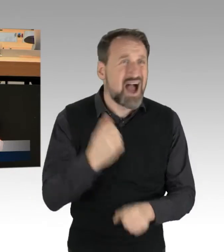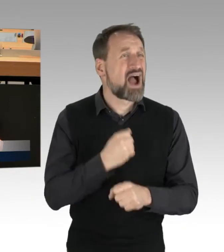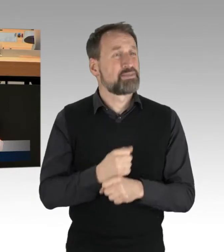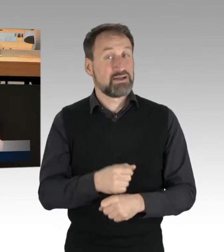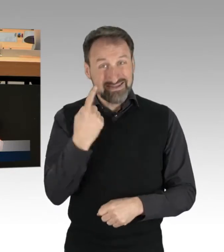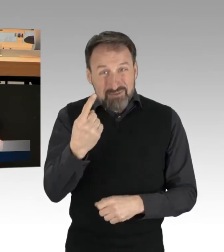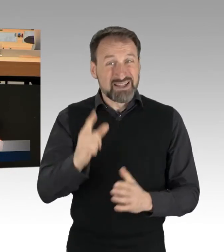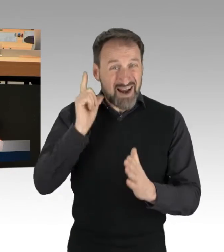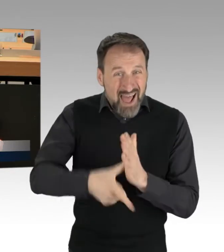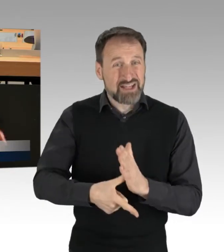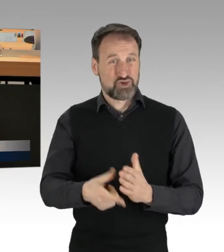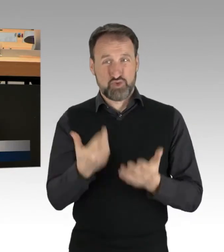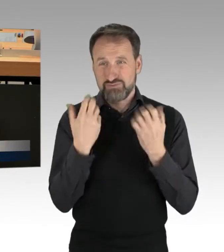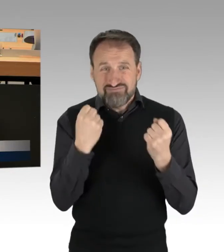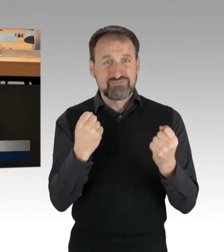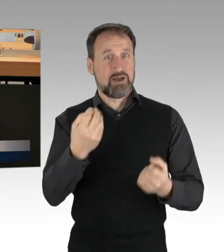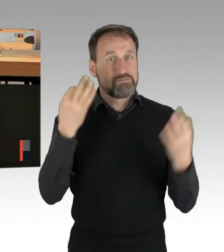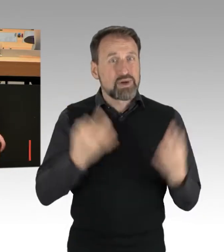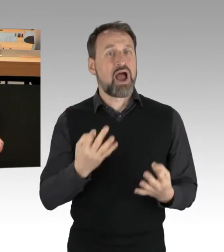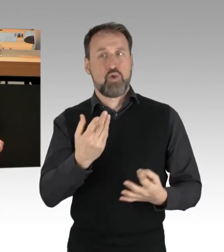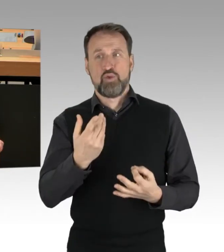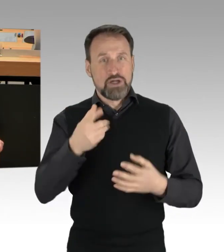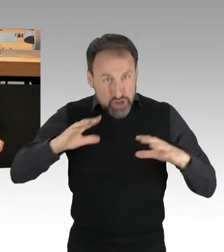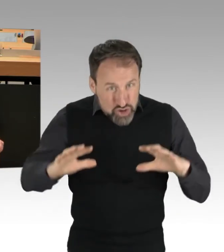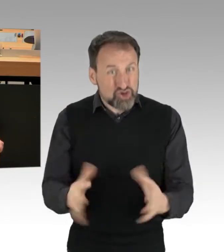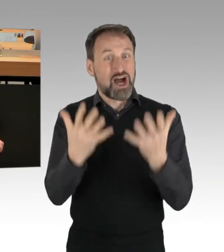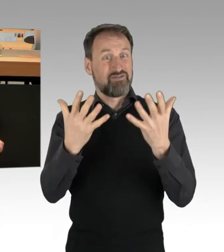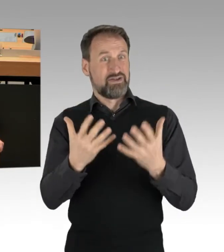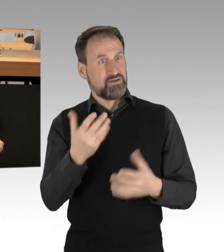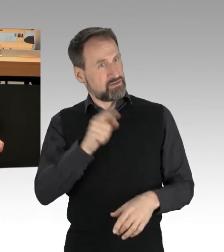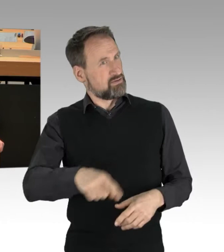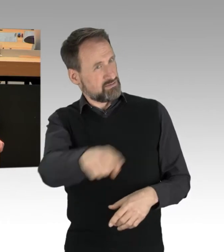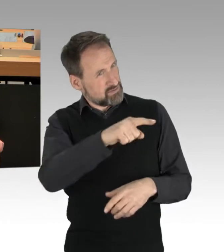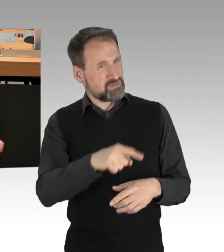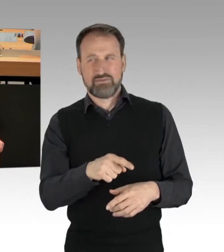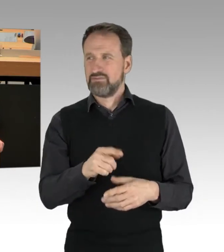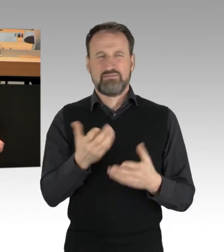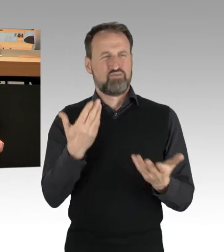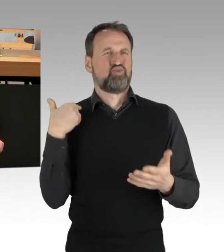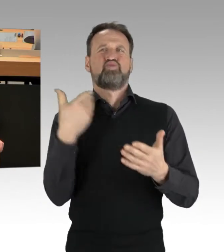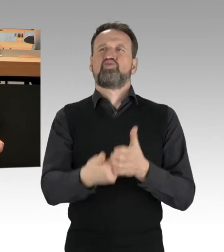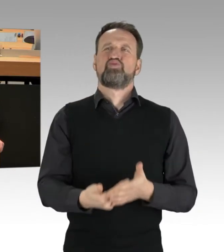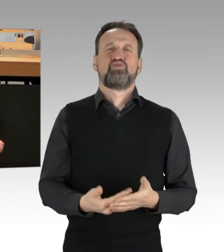die das schaffen, was Sie und Ihre bisher produktiv untätigen Kollegen